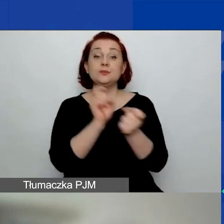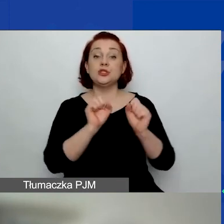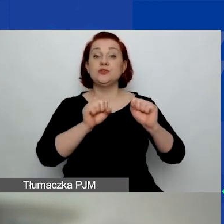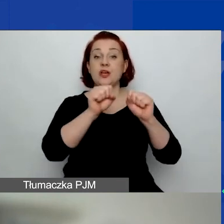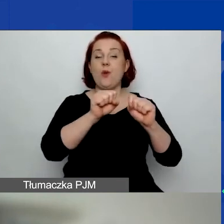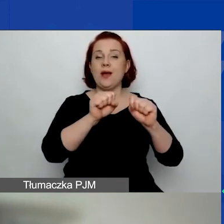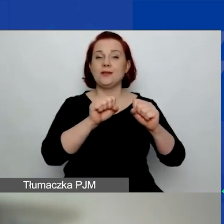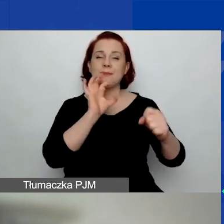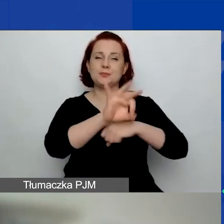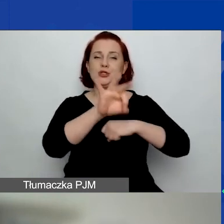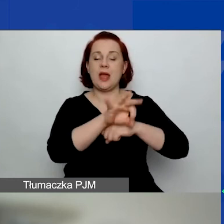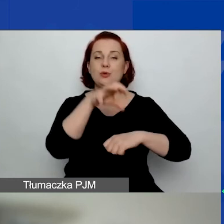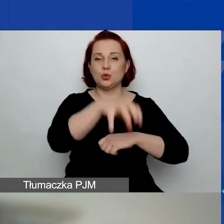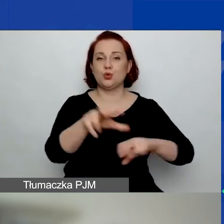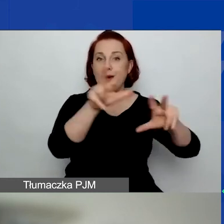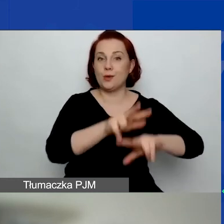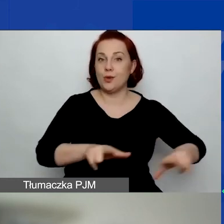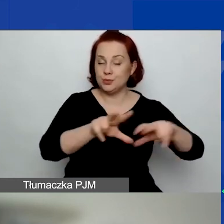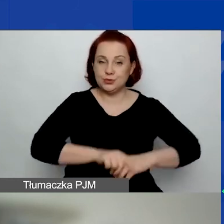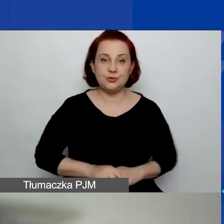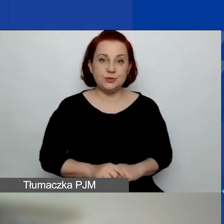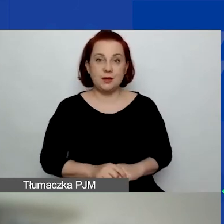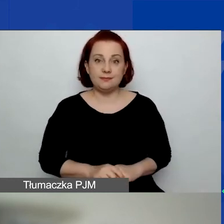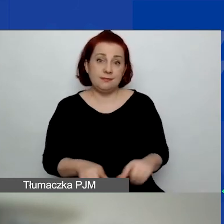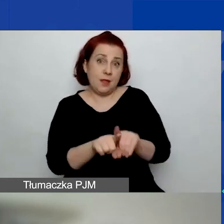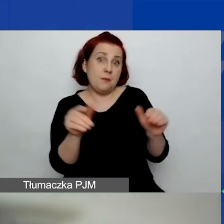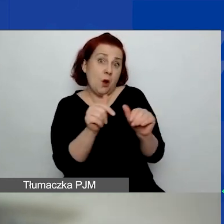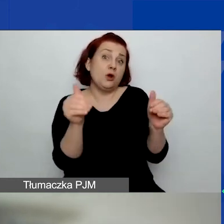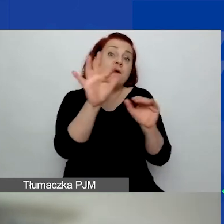Także możecie państwo go wybrać lub nie wybierać.